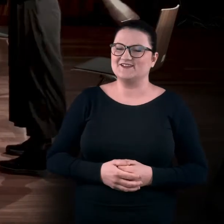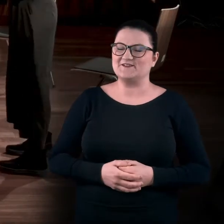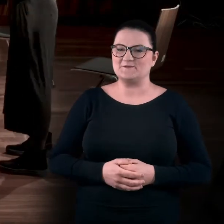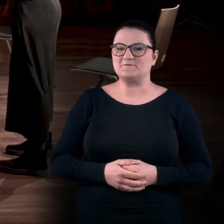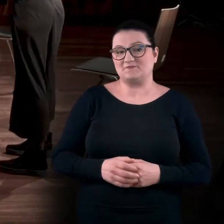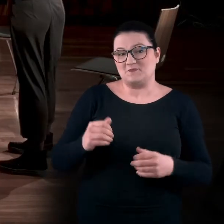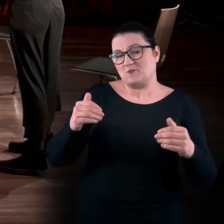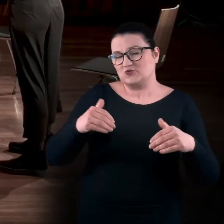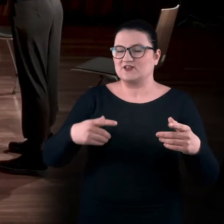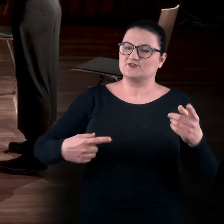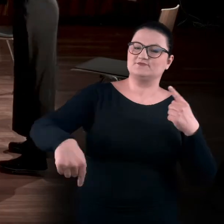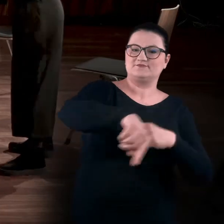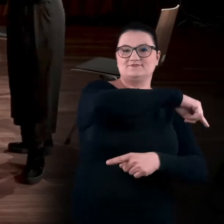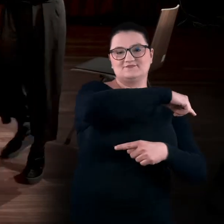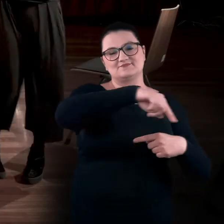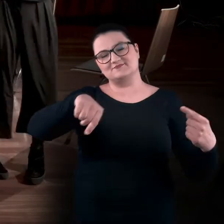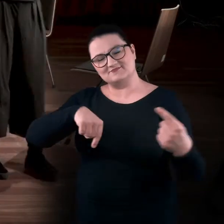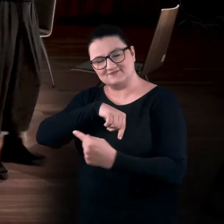Można też spróbować obrócić się wokół własnej osi.